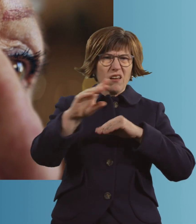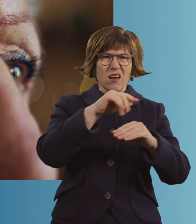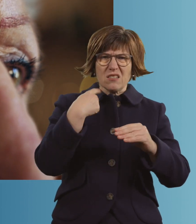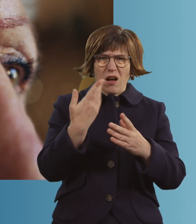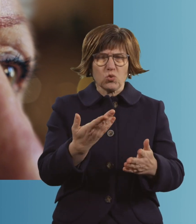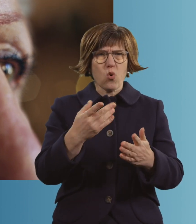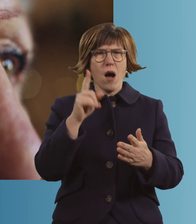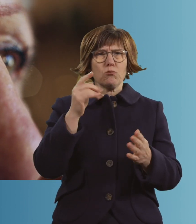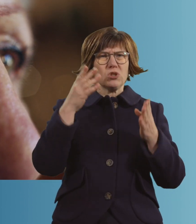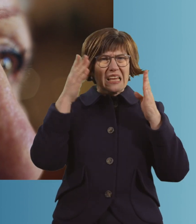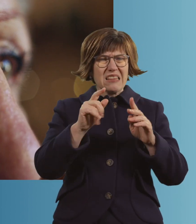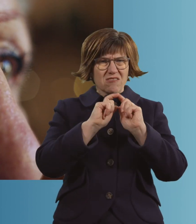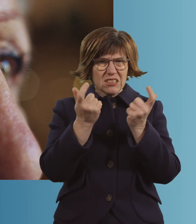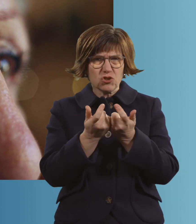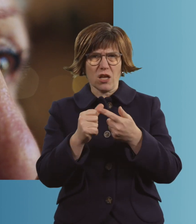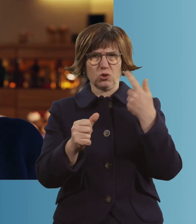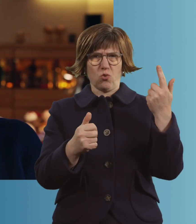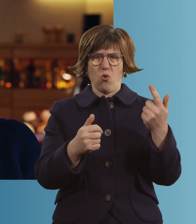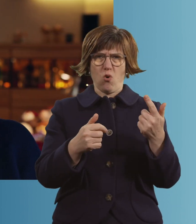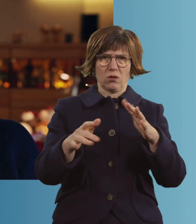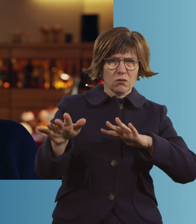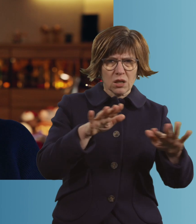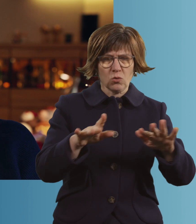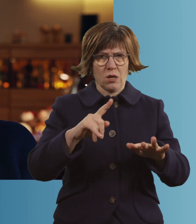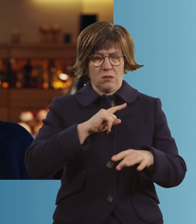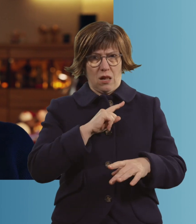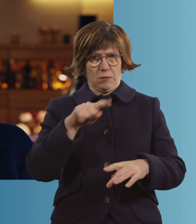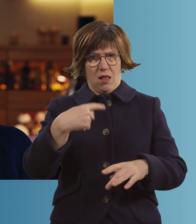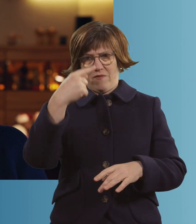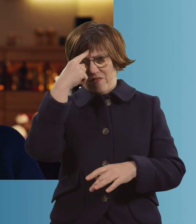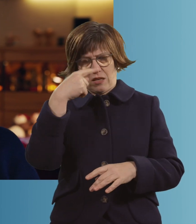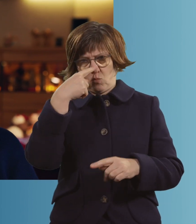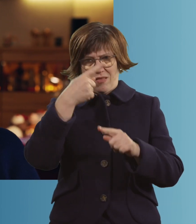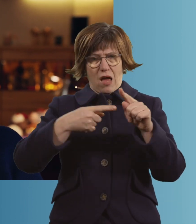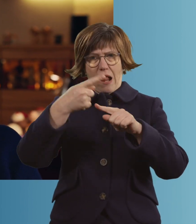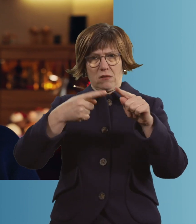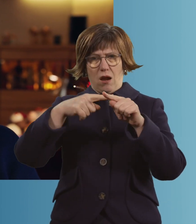muss auf die Intensiv. Da weiß ich nur mehr Bruchstücke, muss ich ehrlich sagen.